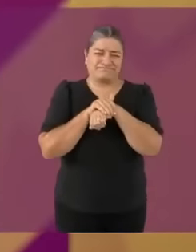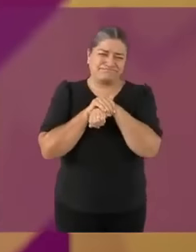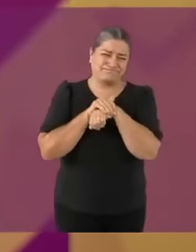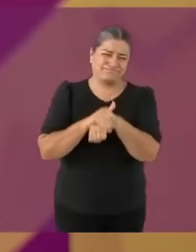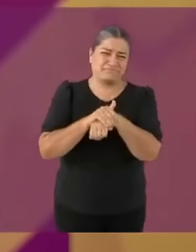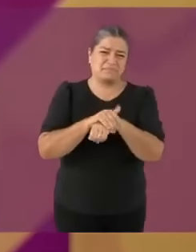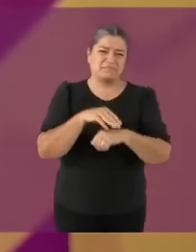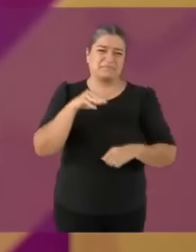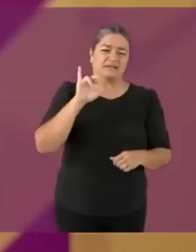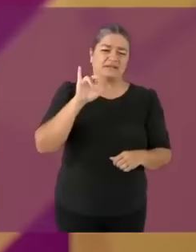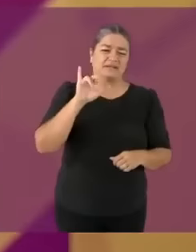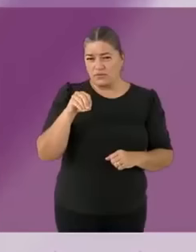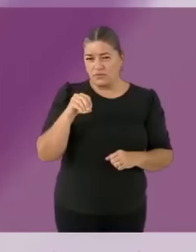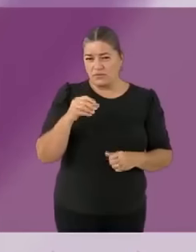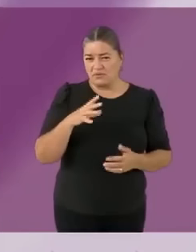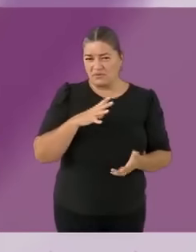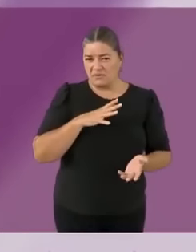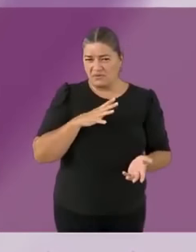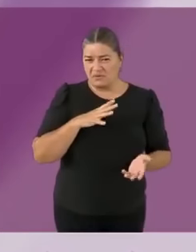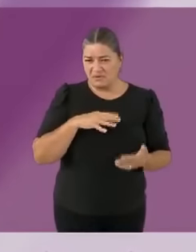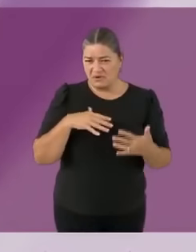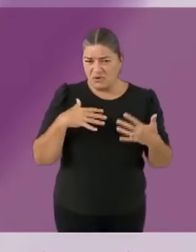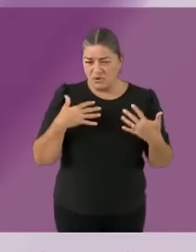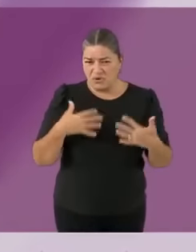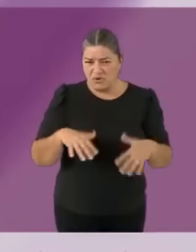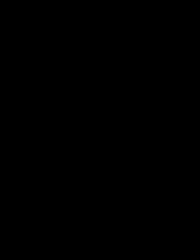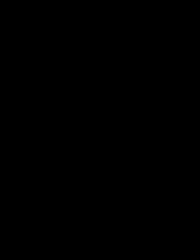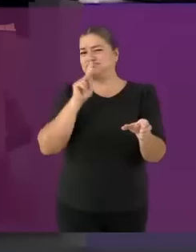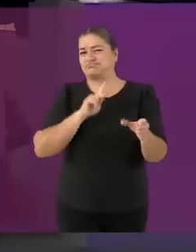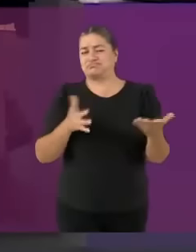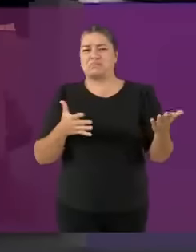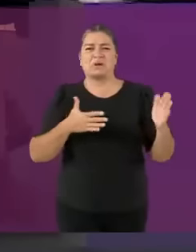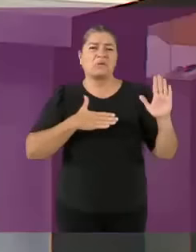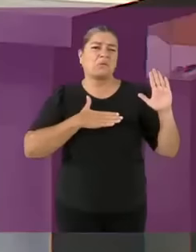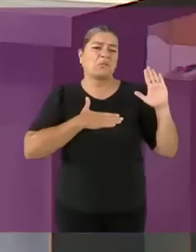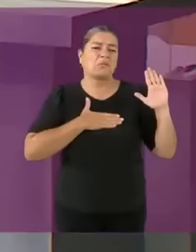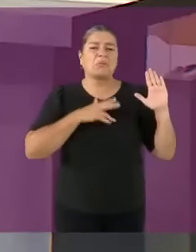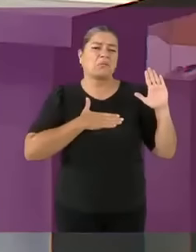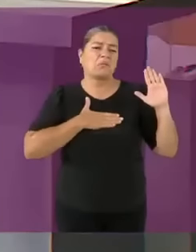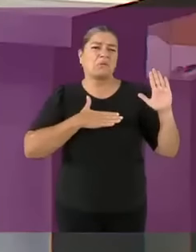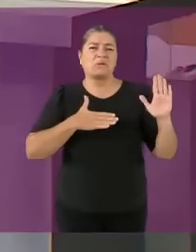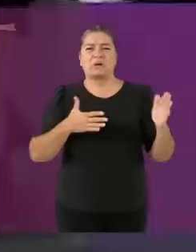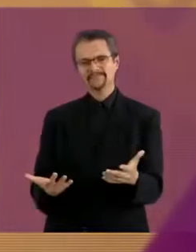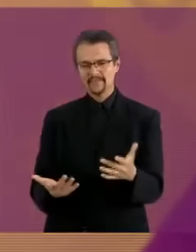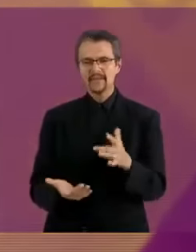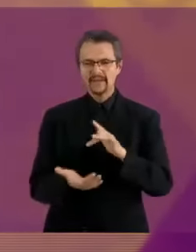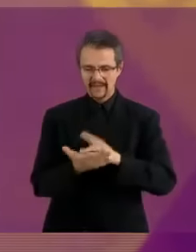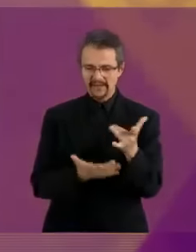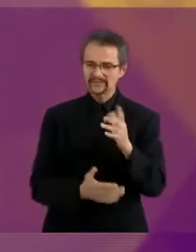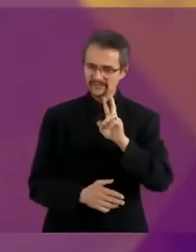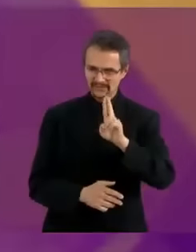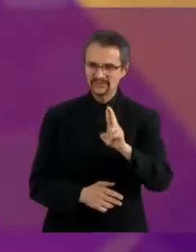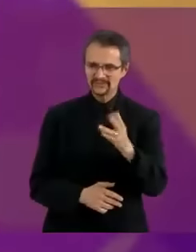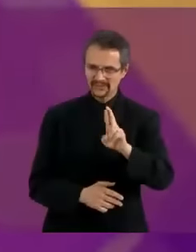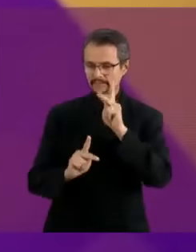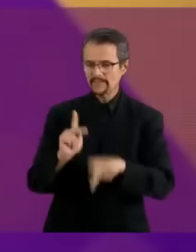con cuentas en Andorra Consola de mierd4 sin juegos Gracias candidato Máynez *lo mismo pero al revés Vamos a pasar al bloque SoS